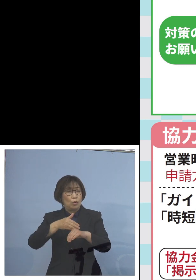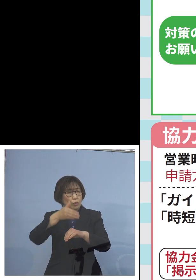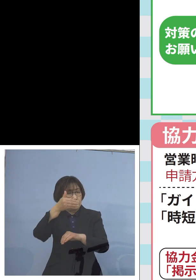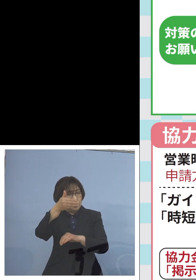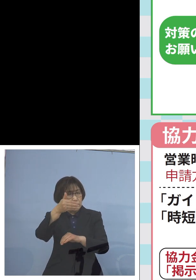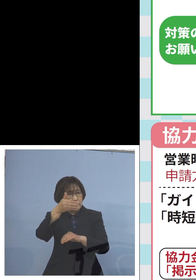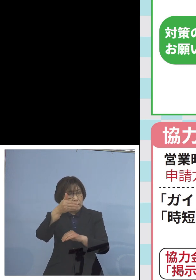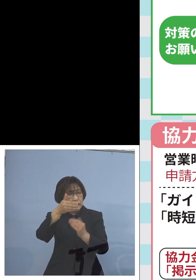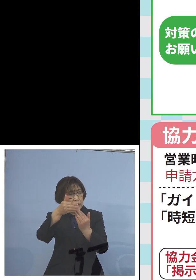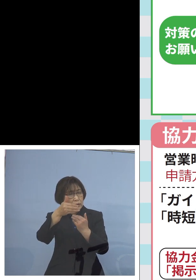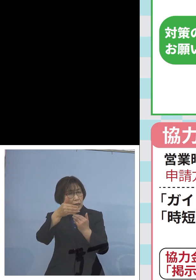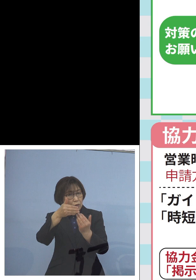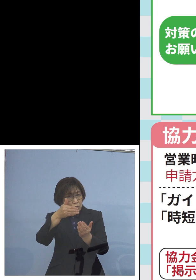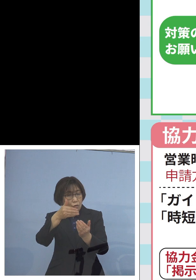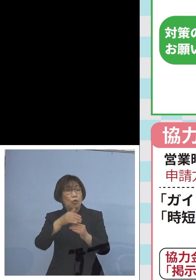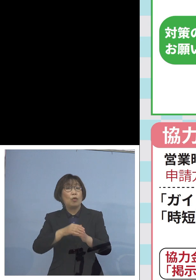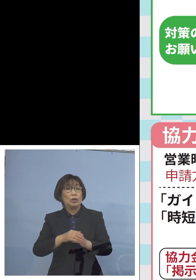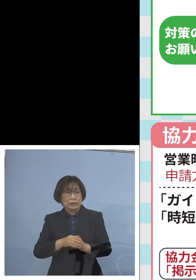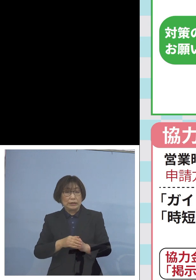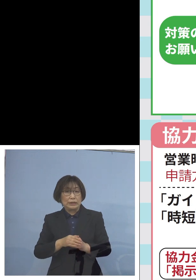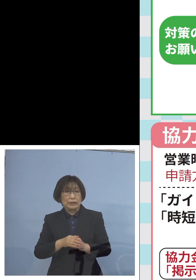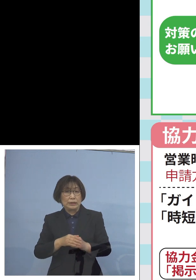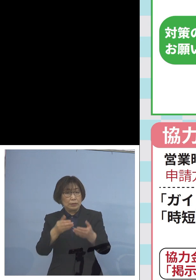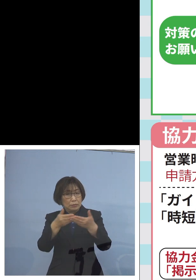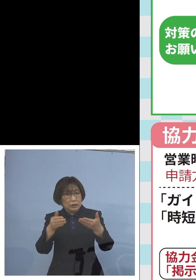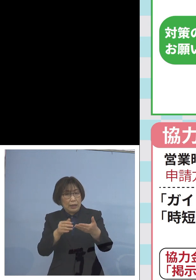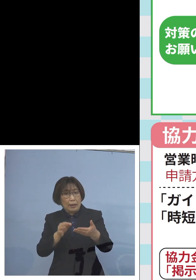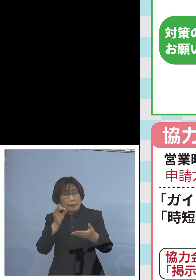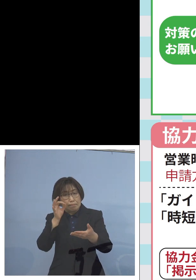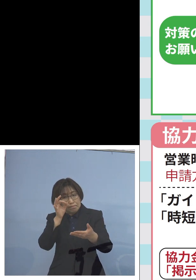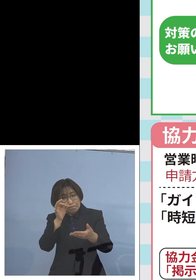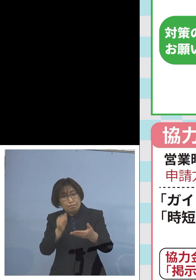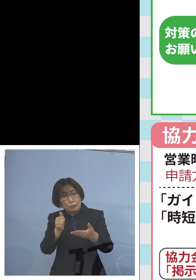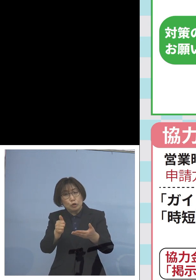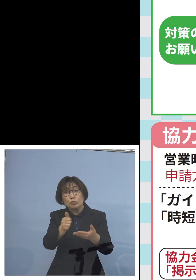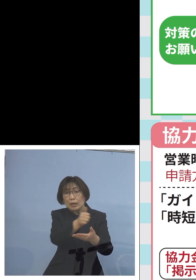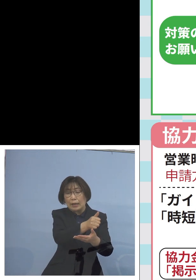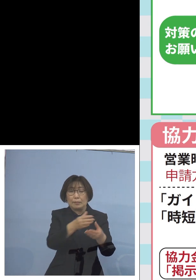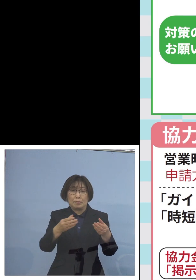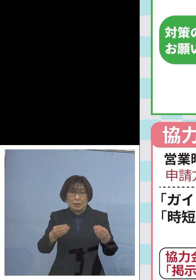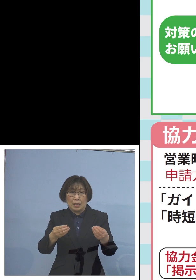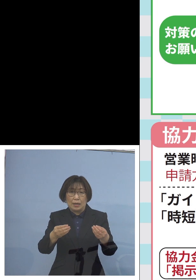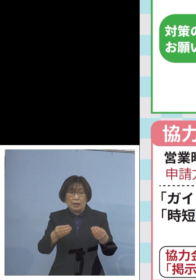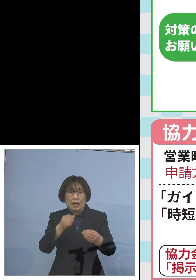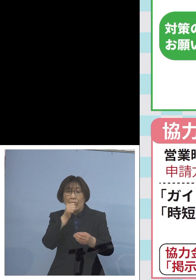私なりに巡回を させていただいておりますが カラオケを9時過ぎて やられているところ